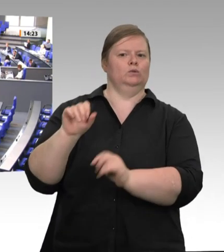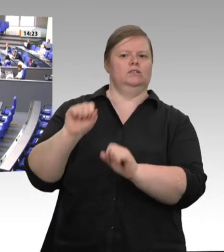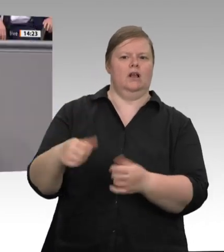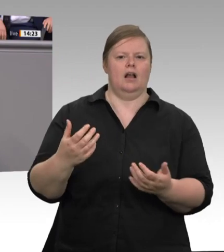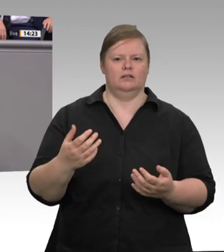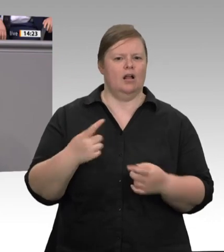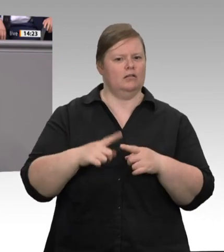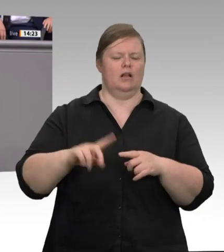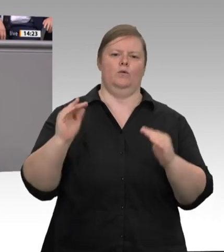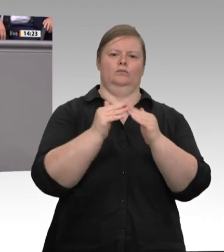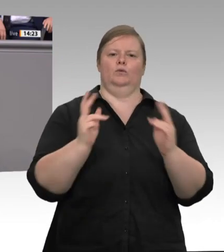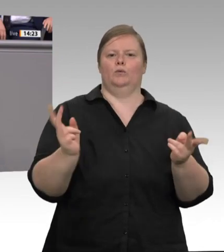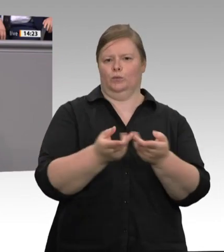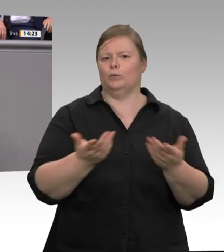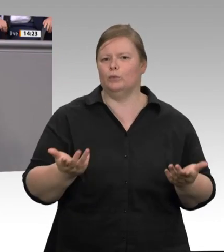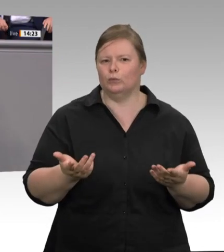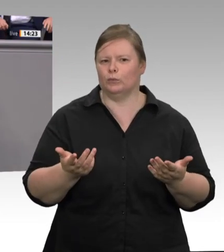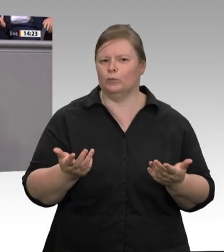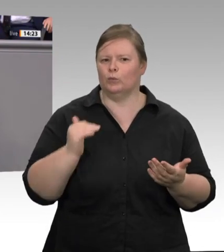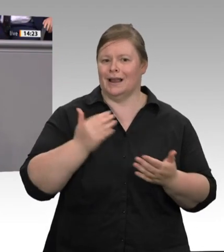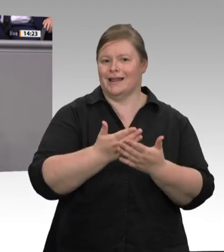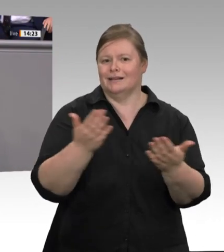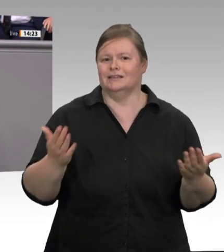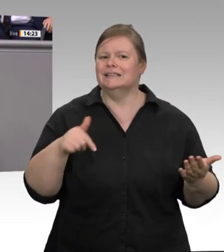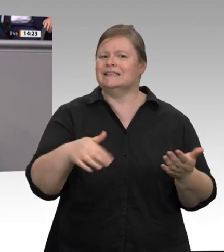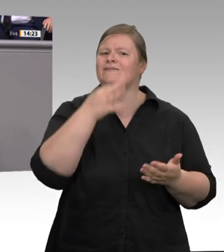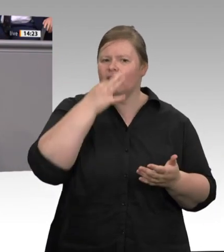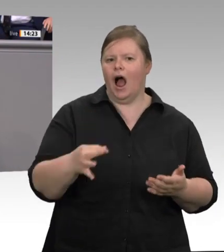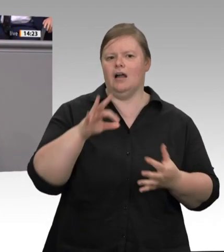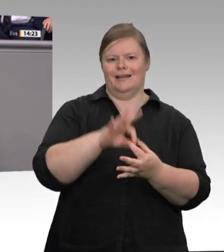Unternehmen auch. Gesetzliche Maßnahmen zur Bekämpfung der Missstände in der Fleischbranche